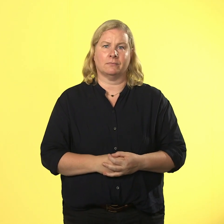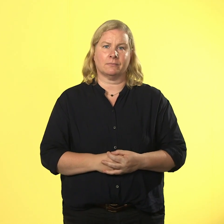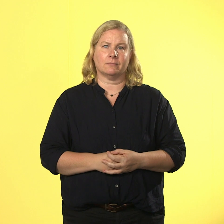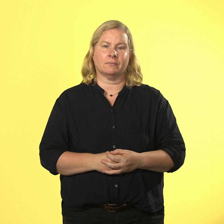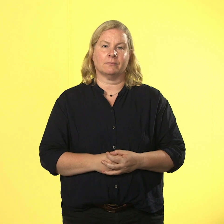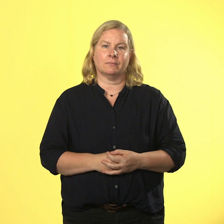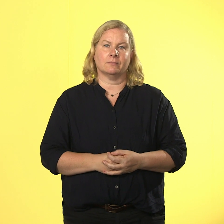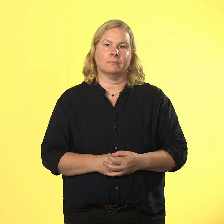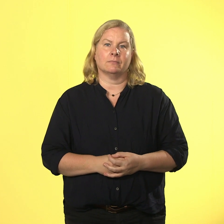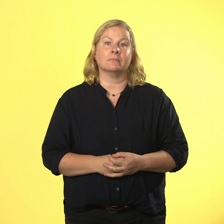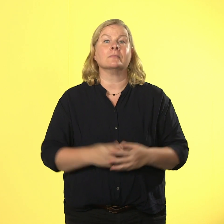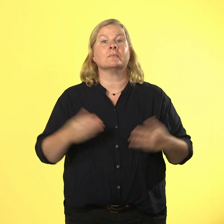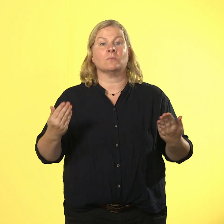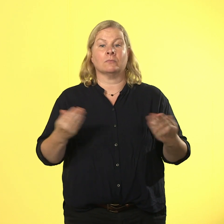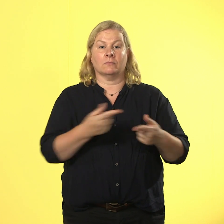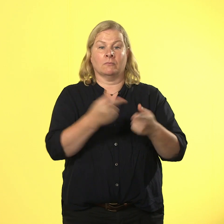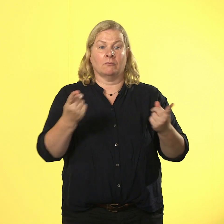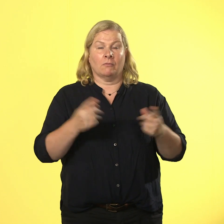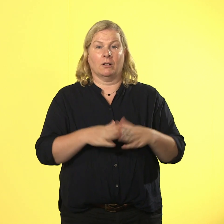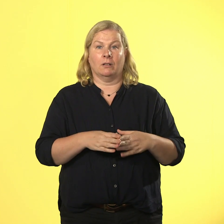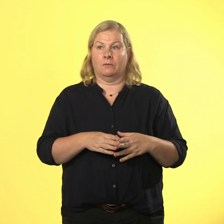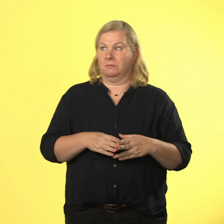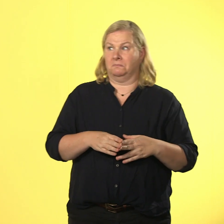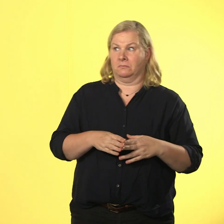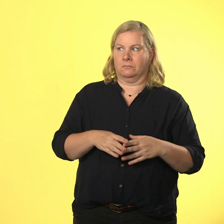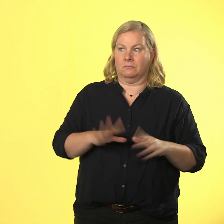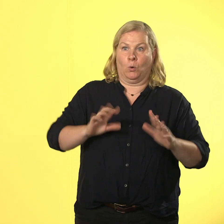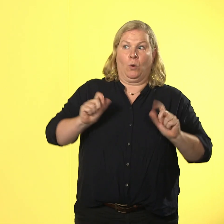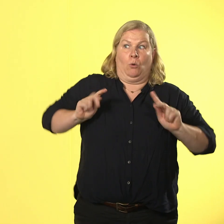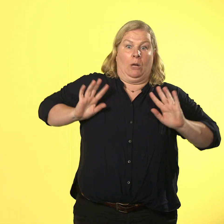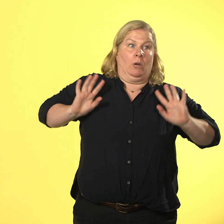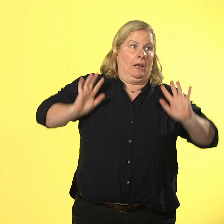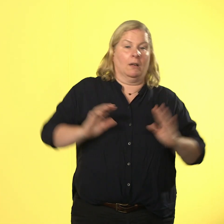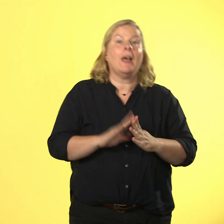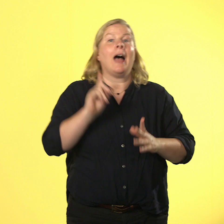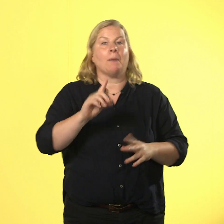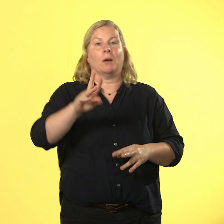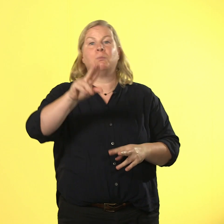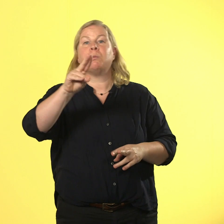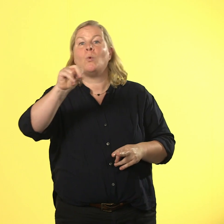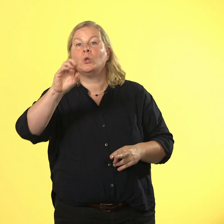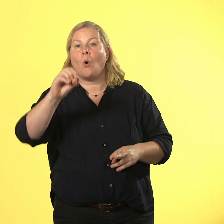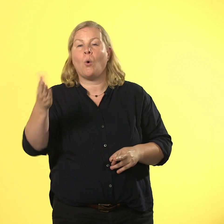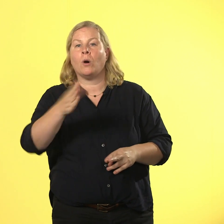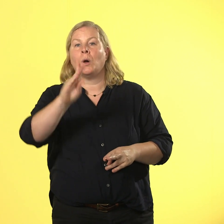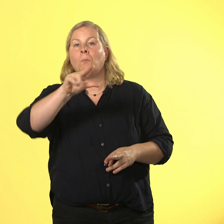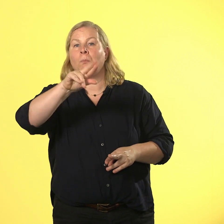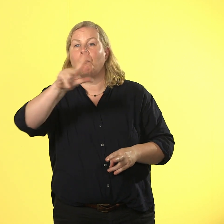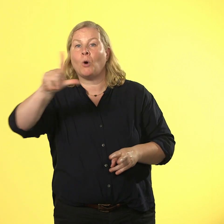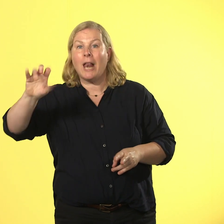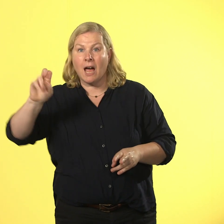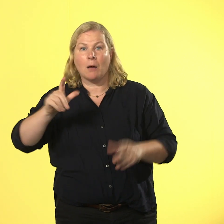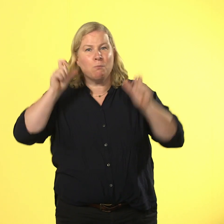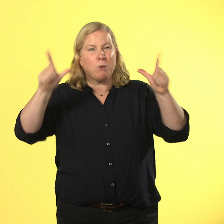das schmeckt keinem richtig gut, aber bruno brüller flippt richtig übel aus.